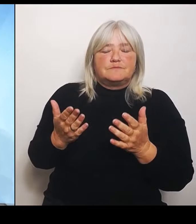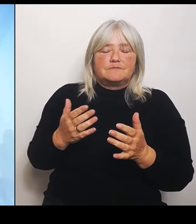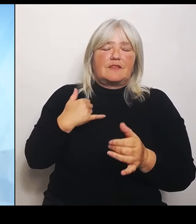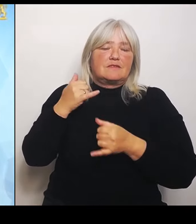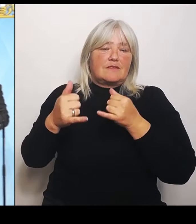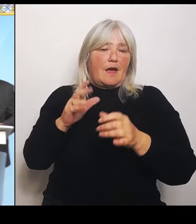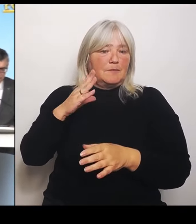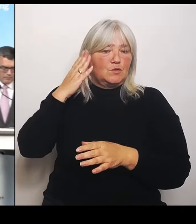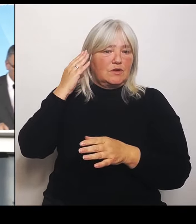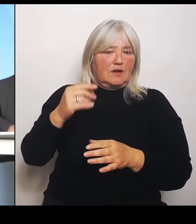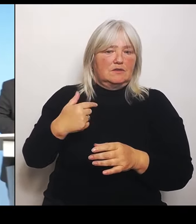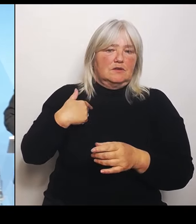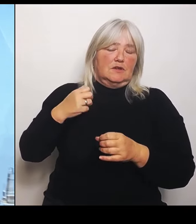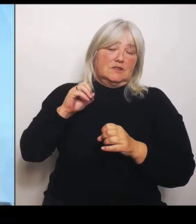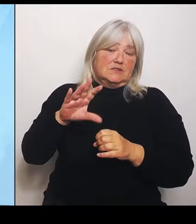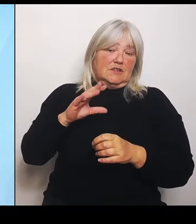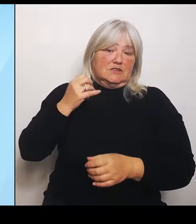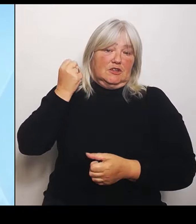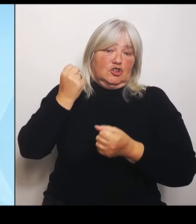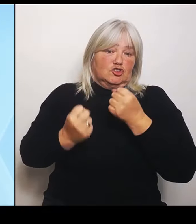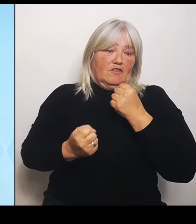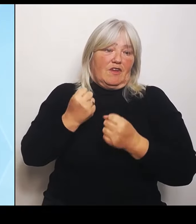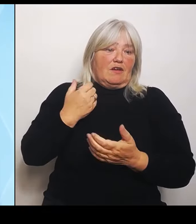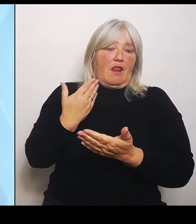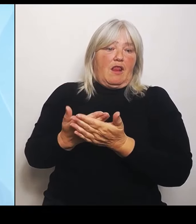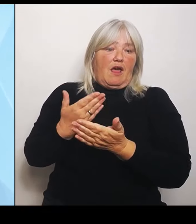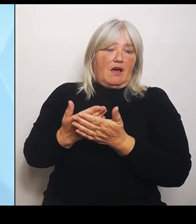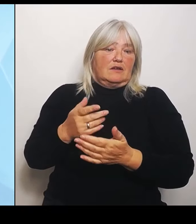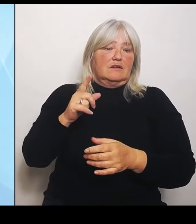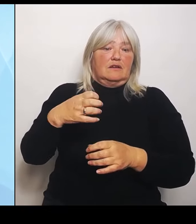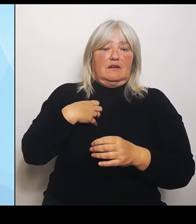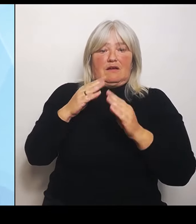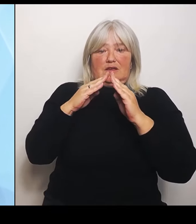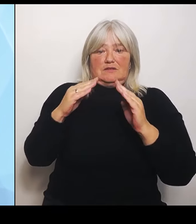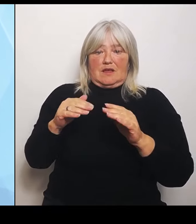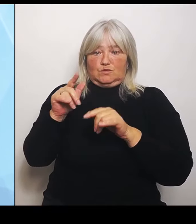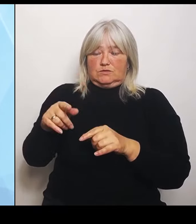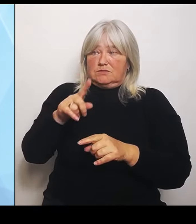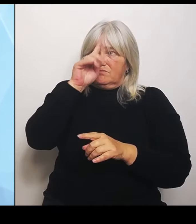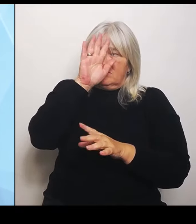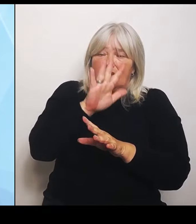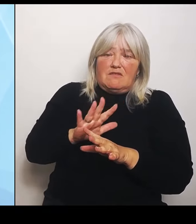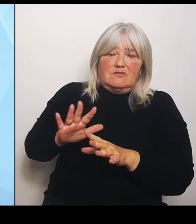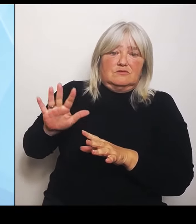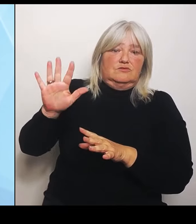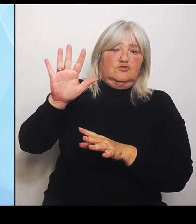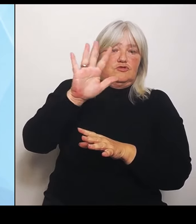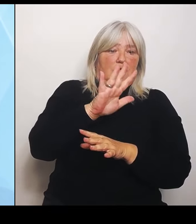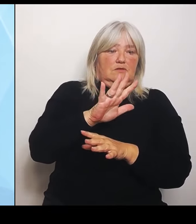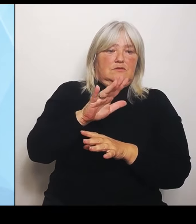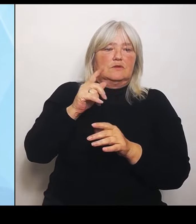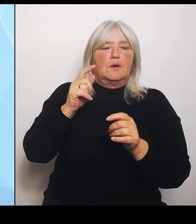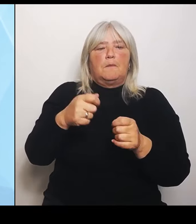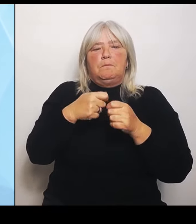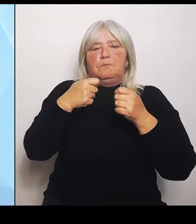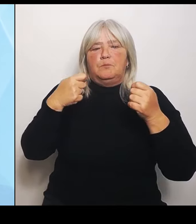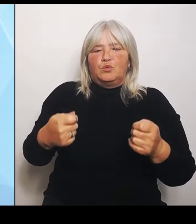befinden, und zwar deutschlandweit. Der Bund lässt unsere Krankenhäuser, was die Betriebskostendefizite anbelangt, im